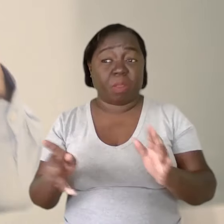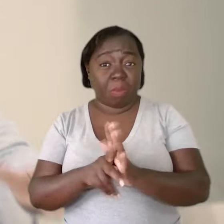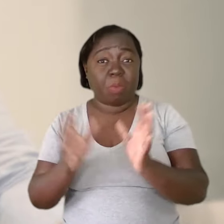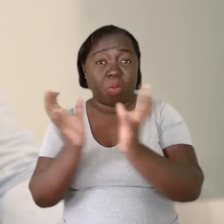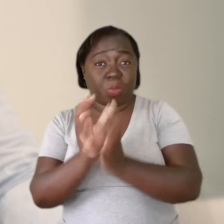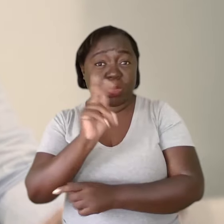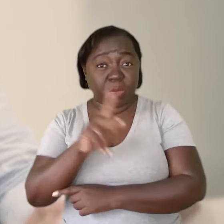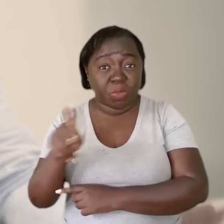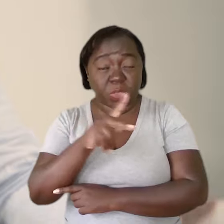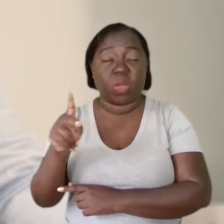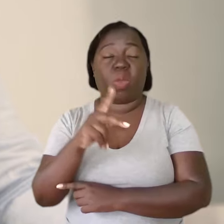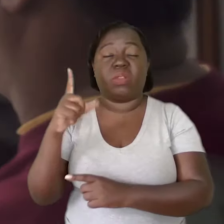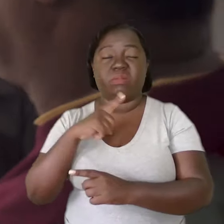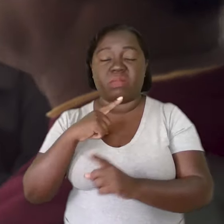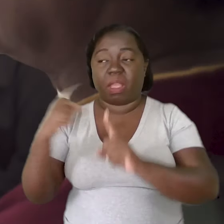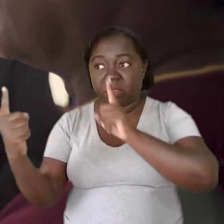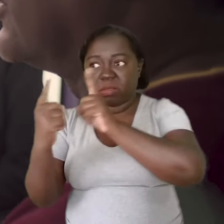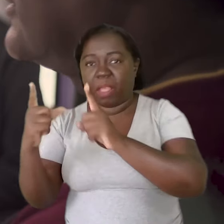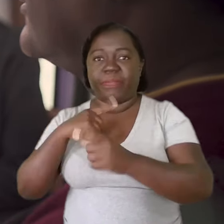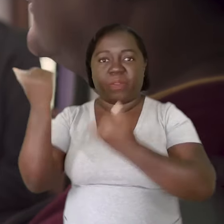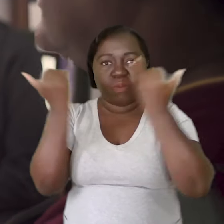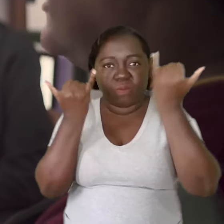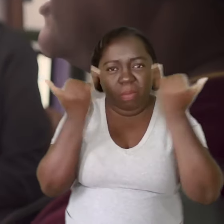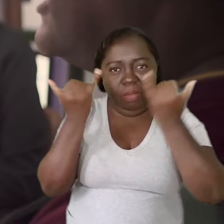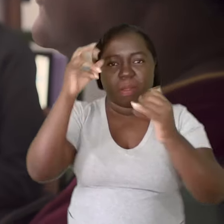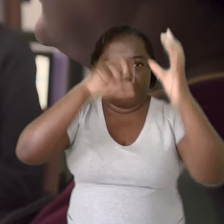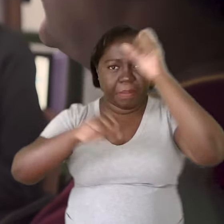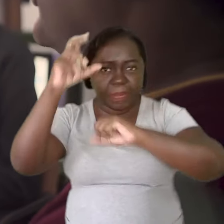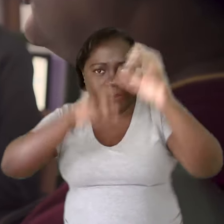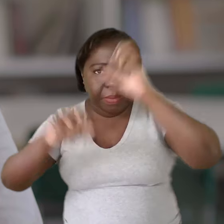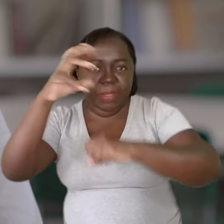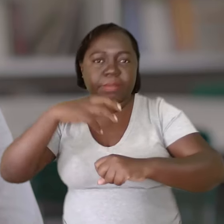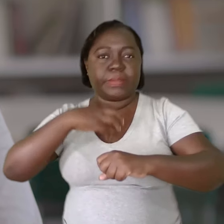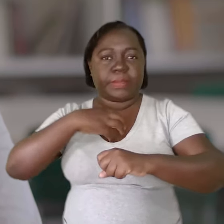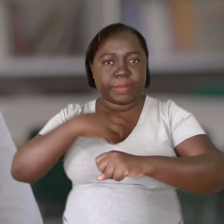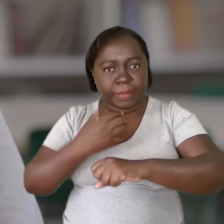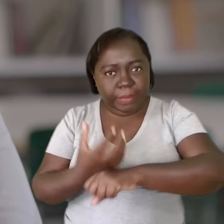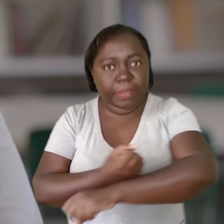Os professores sendo atendidos, sendo informados, sendo formados e sensibilizados,